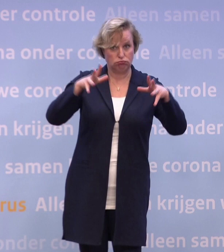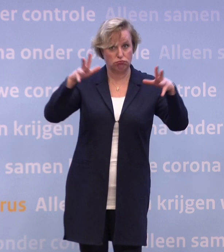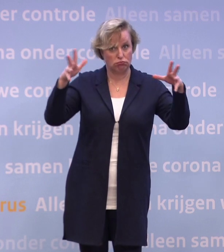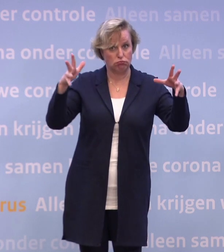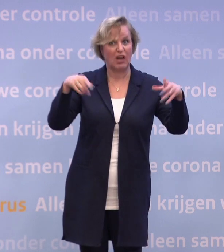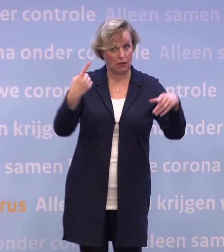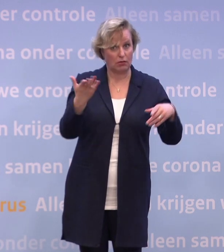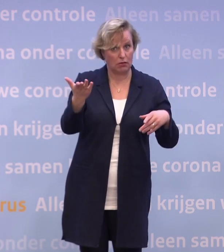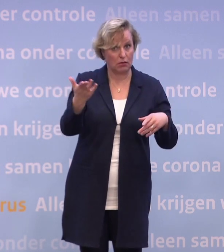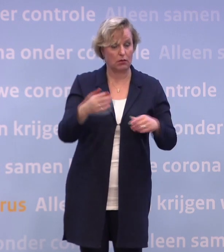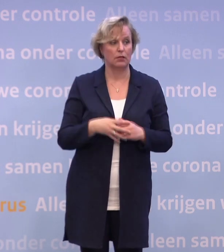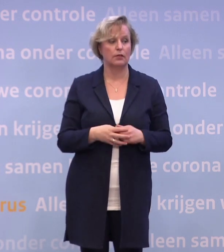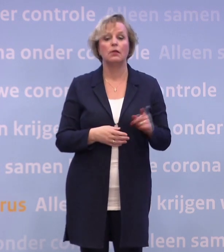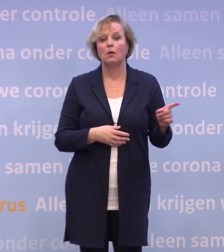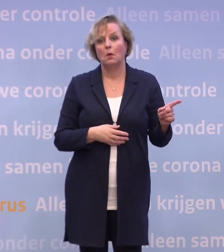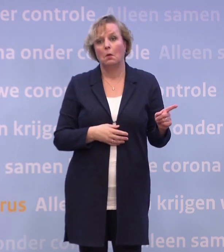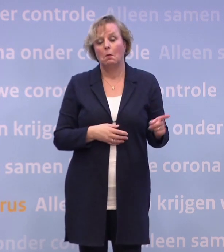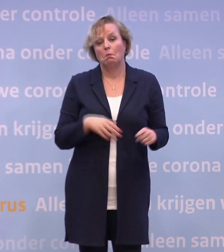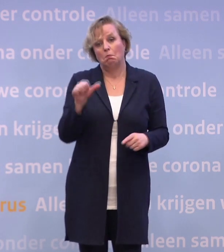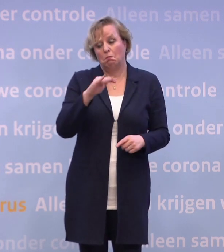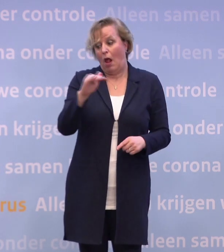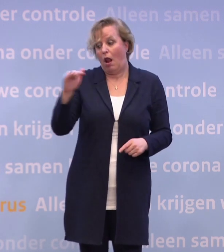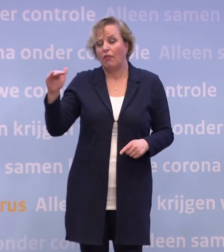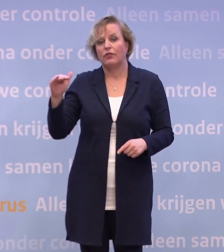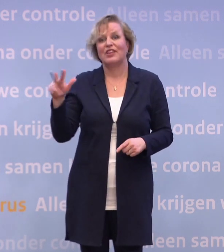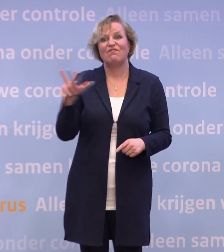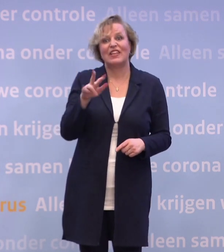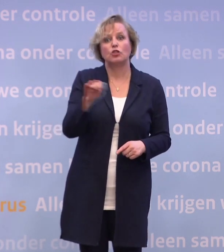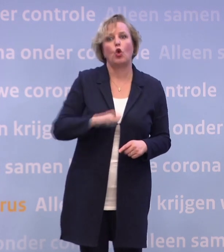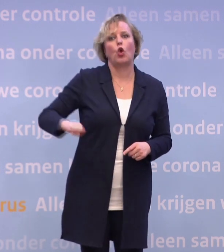In heel veel landen eigenlijk, in vrijwel alle West-Europese landen bestaat die ook.